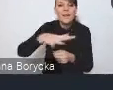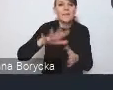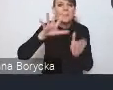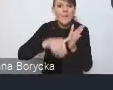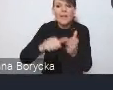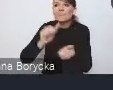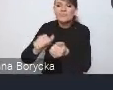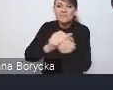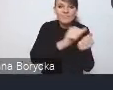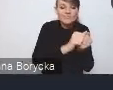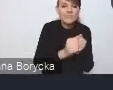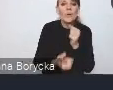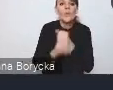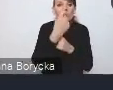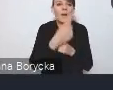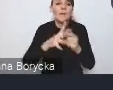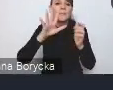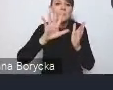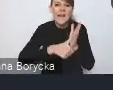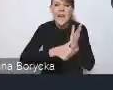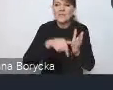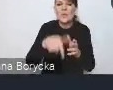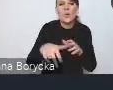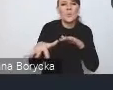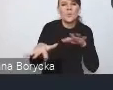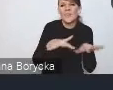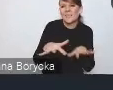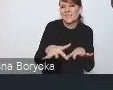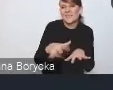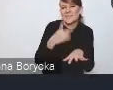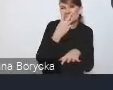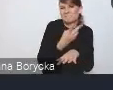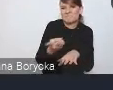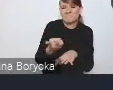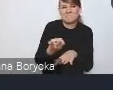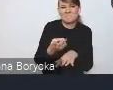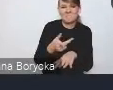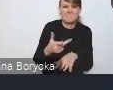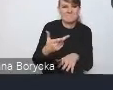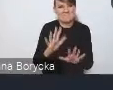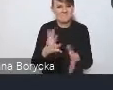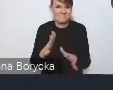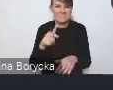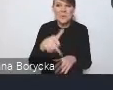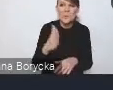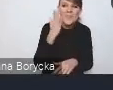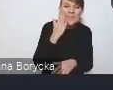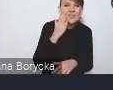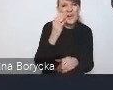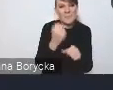że miasta stają się miejscami po prostu mniej atrakcyjnymi zarówno i do zamieszkiwania, i do pracy,